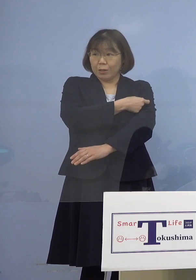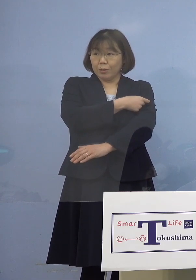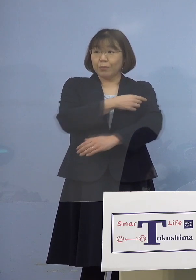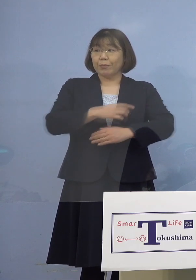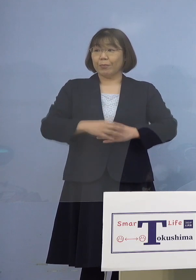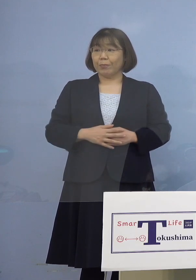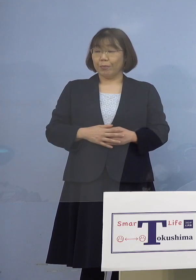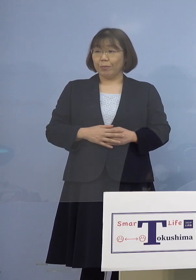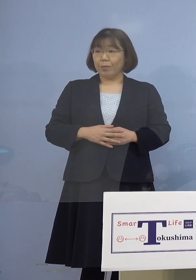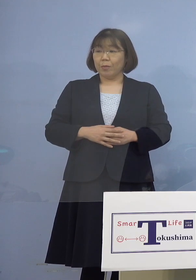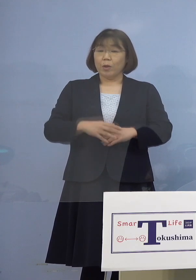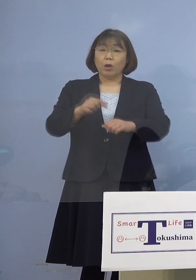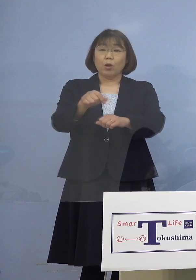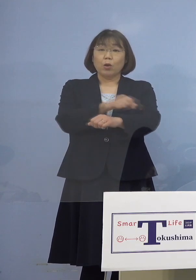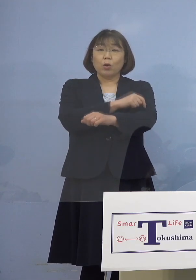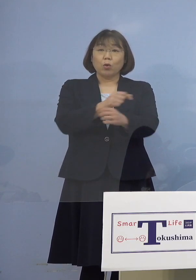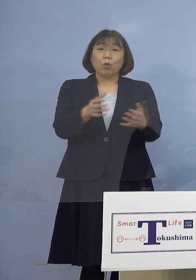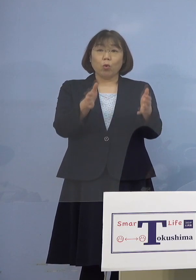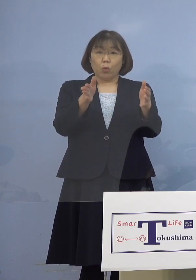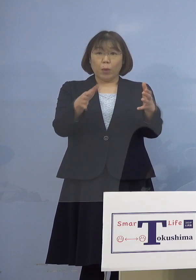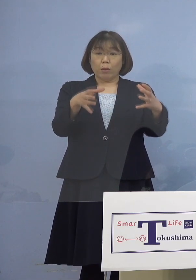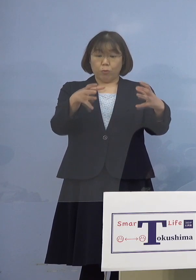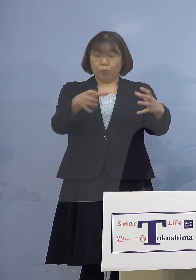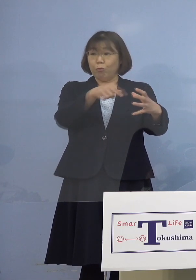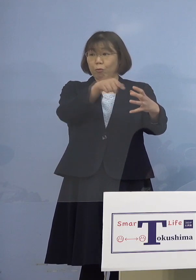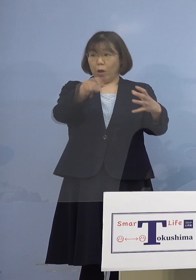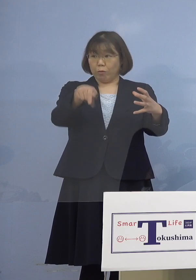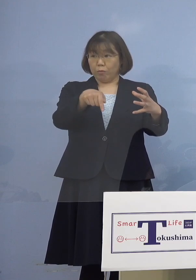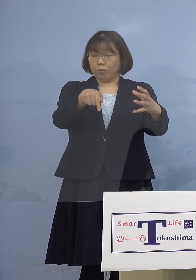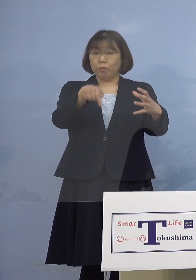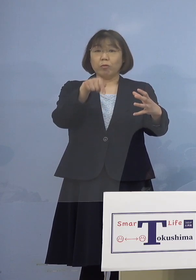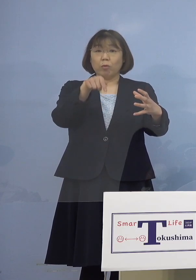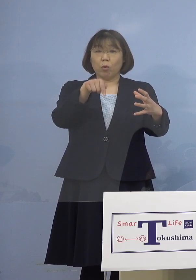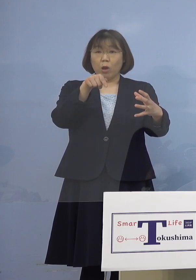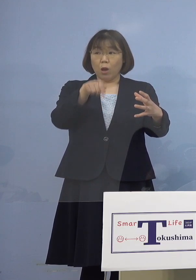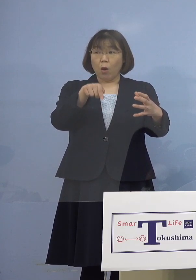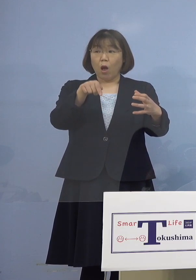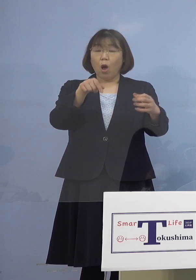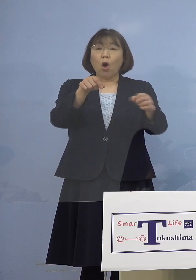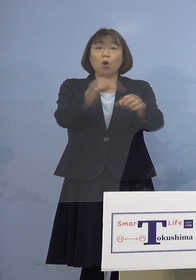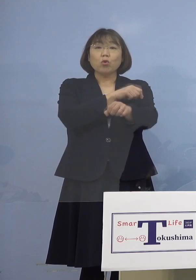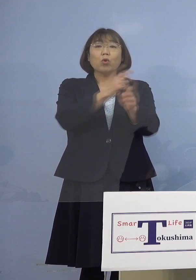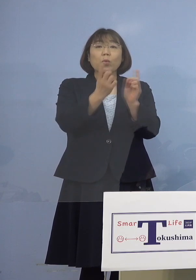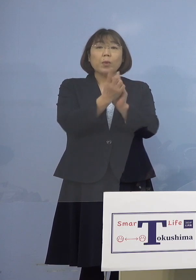特別枠の件なんですが これは特別な対応が必要な